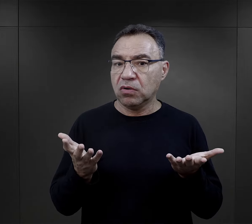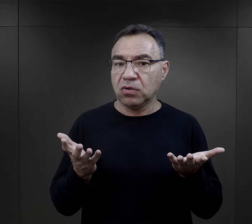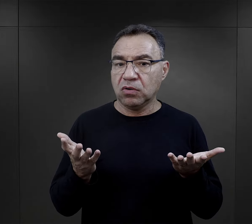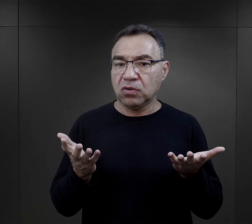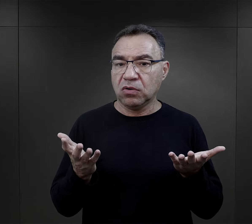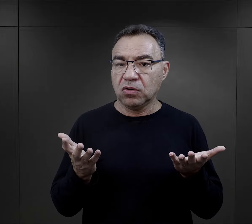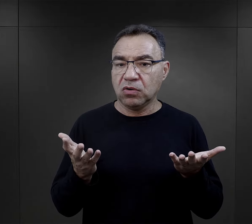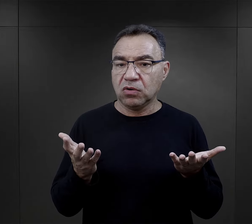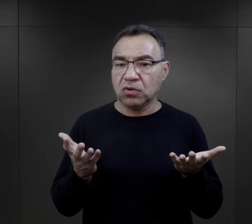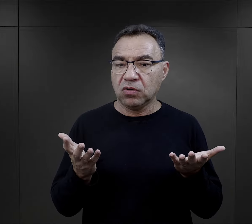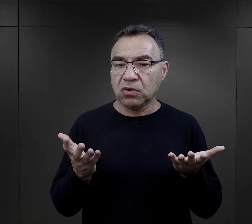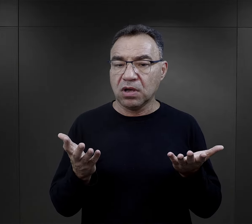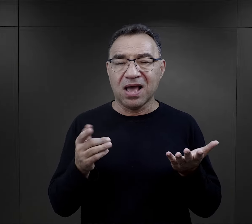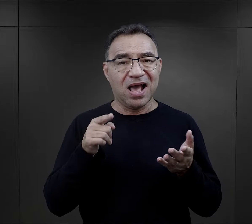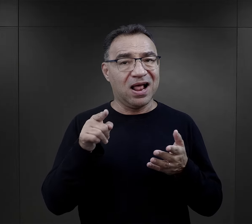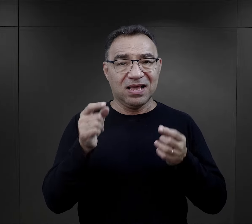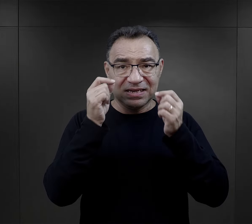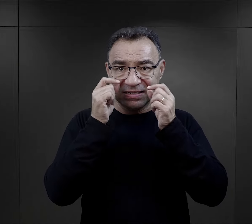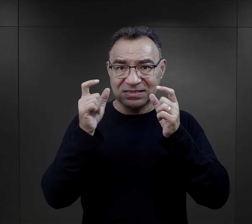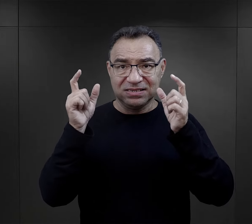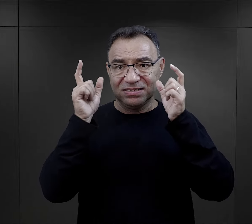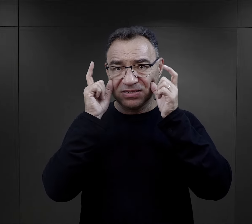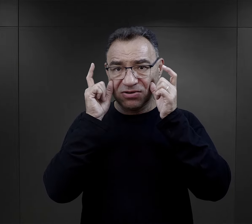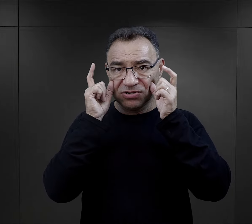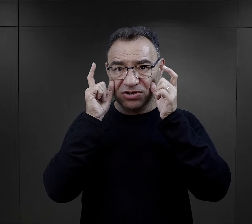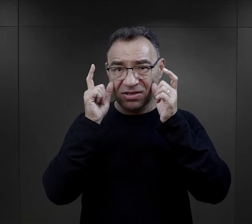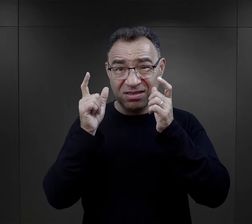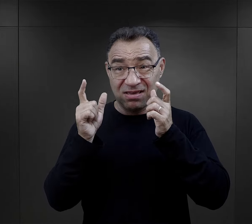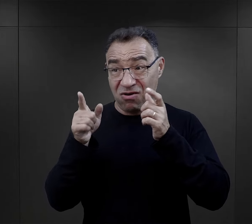ale nie ich tutaj zaskoczenie było największe.